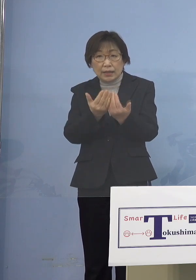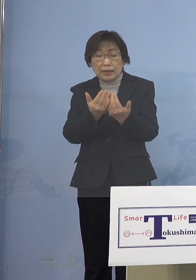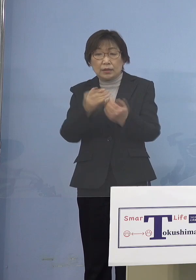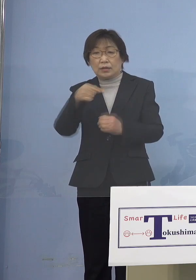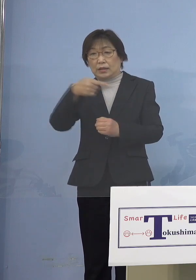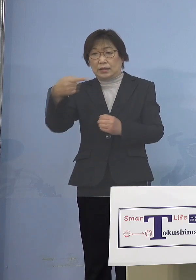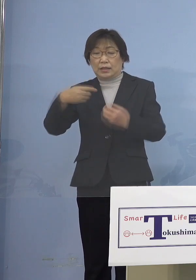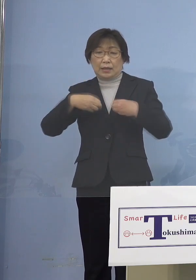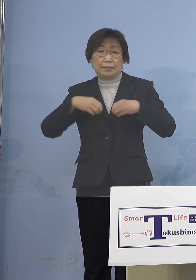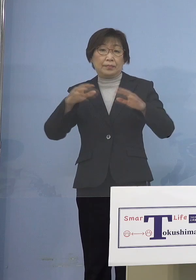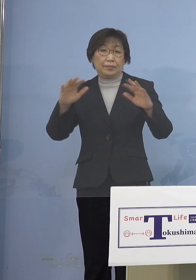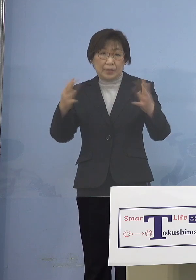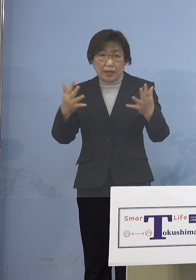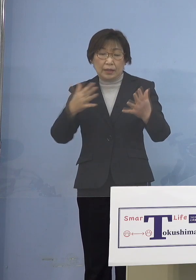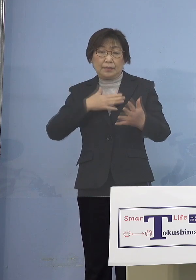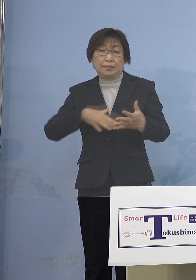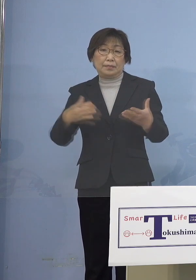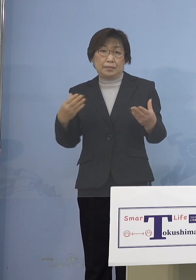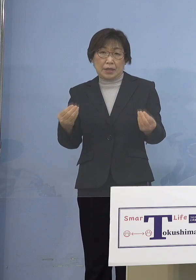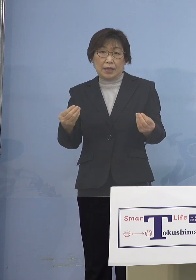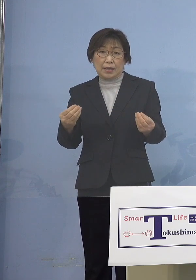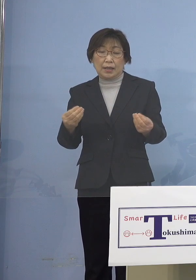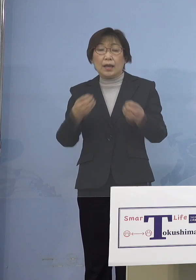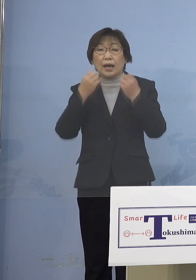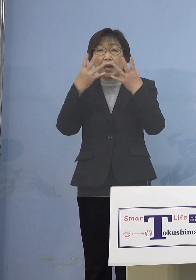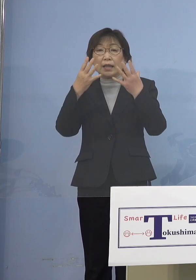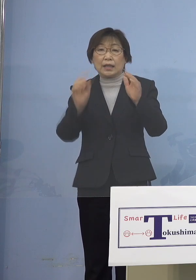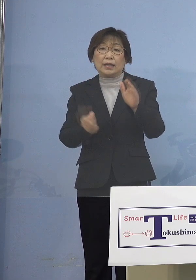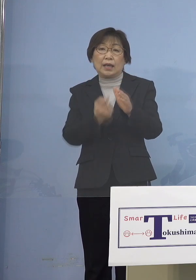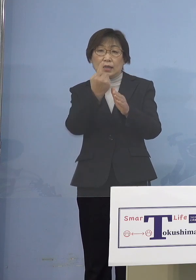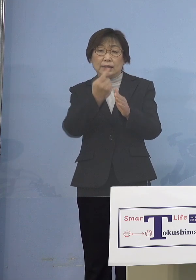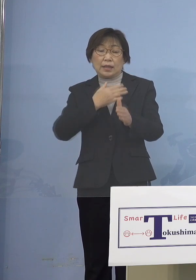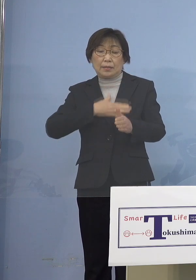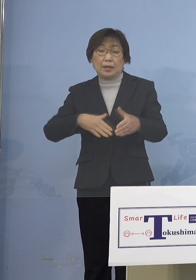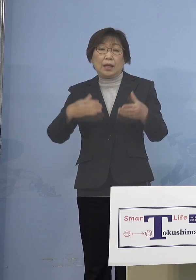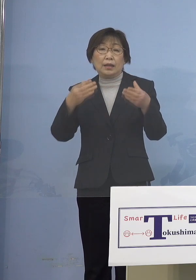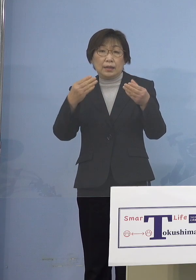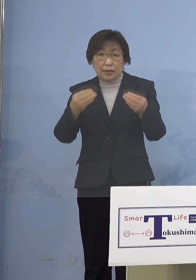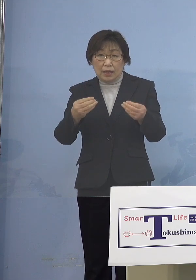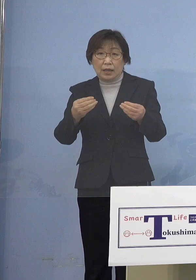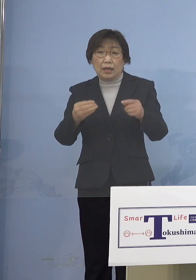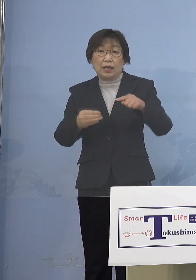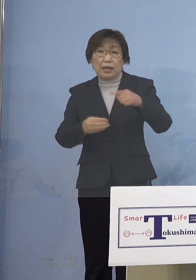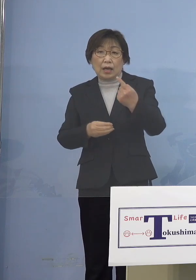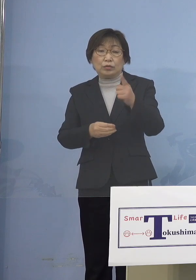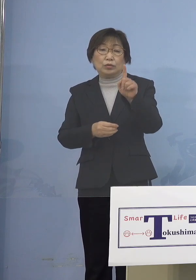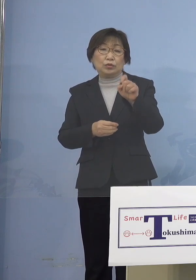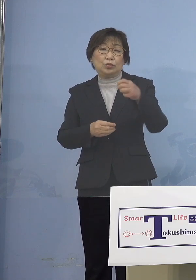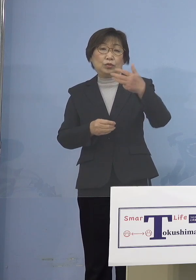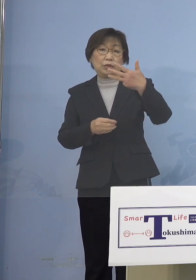続きましてこの度新たに発生が 確認されました118例目クラスターに